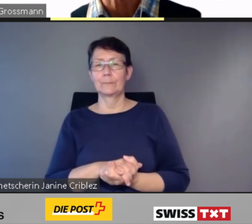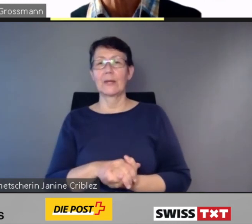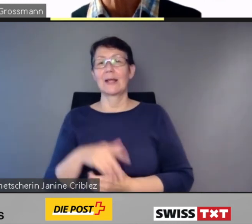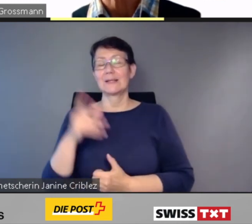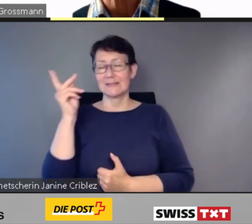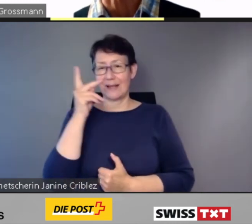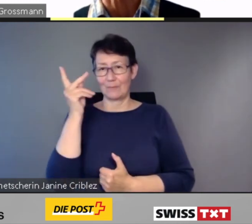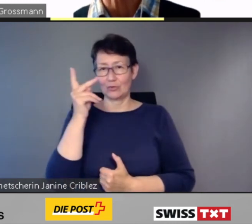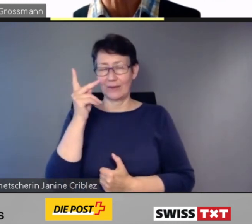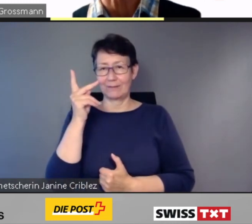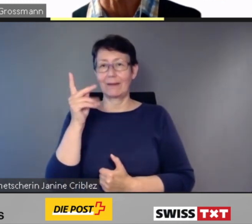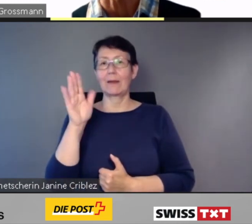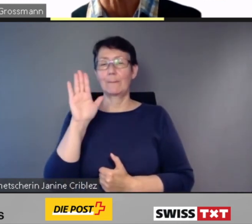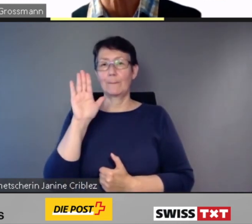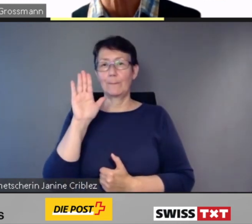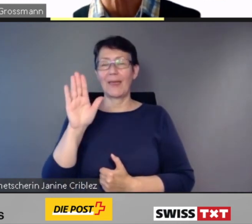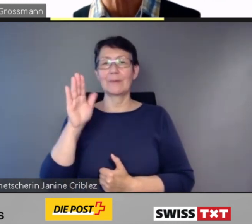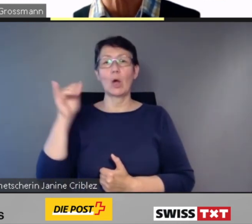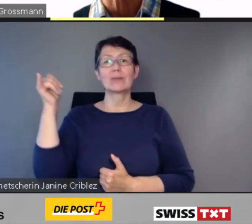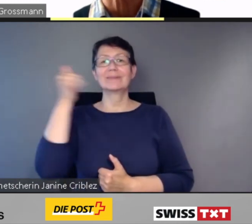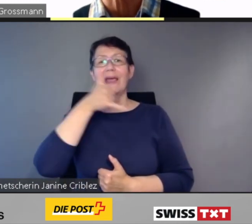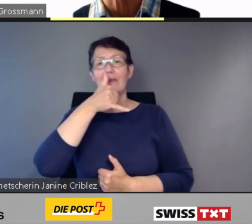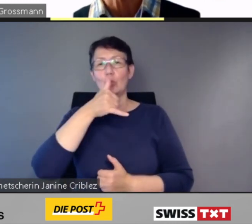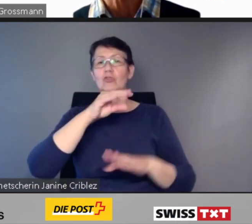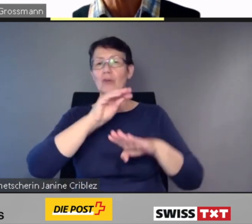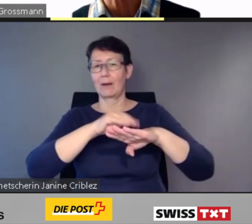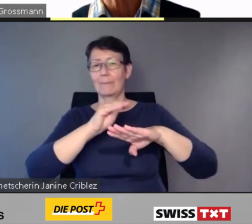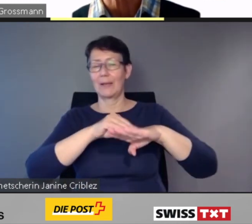Selbstverständlich bleibt auch die telefonische Anmeldung über das Call Center Handicap